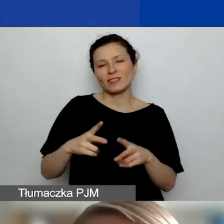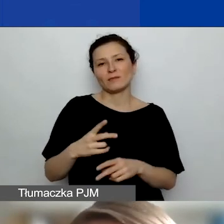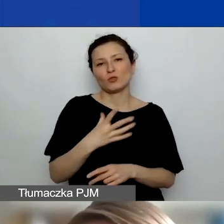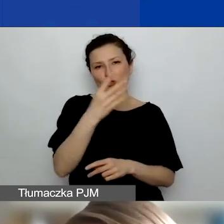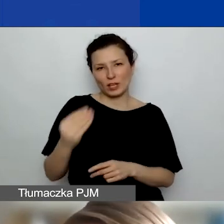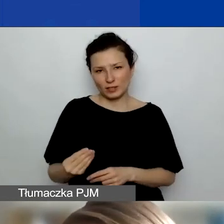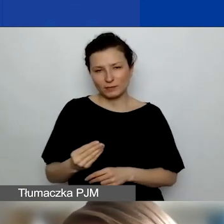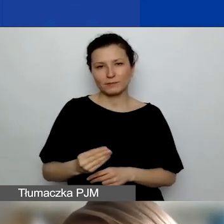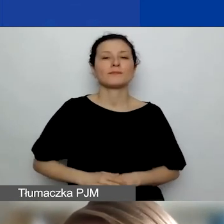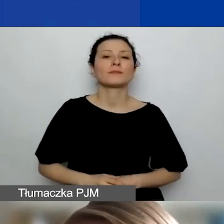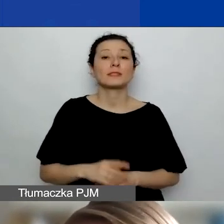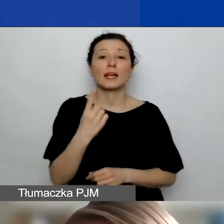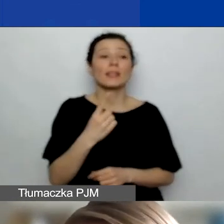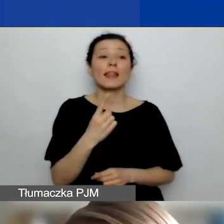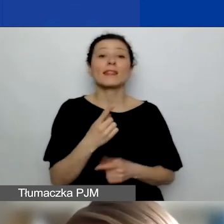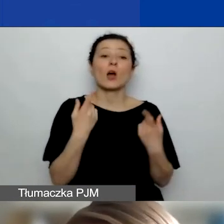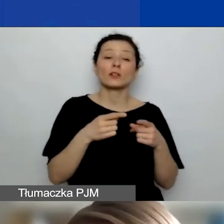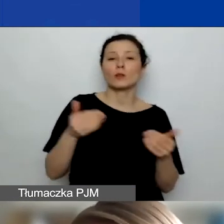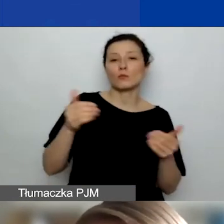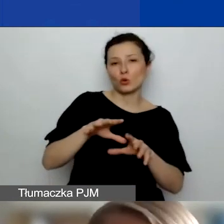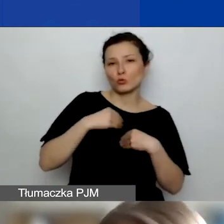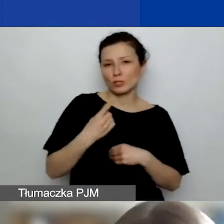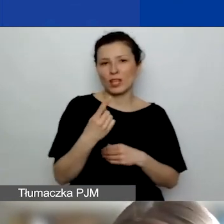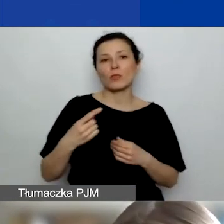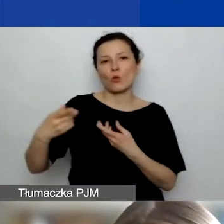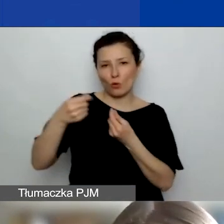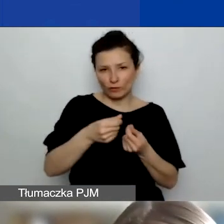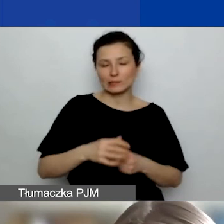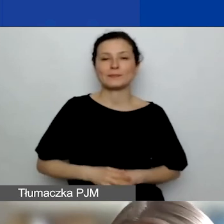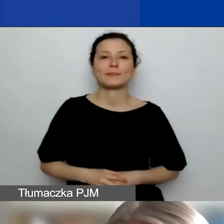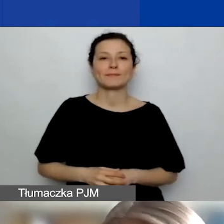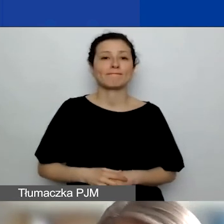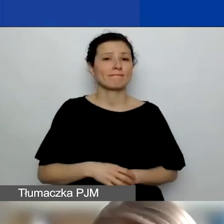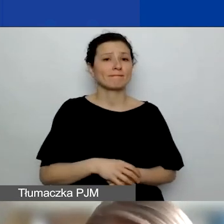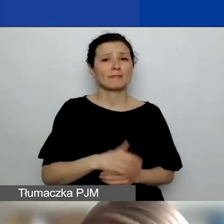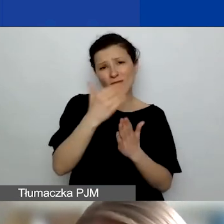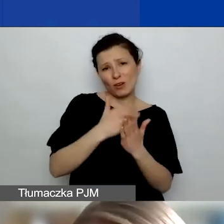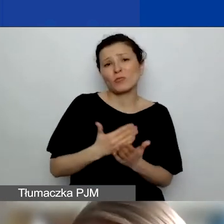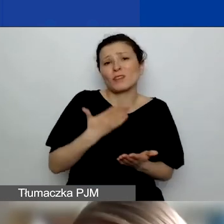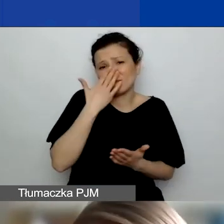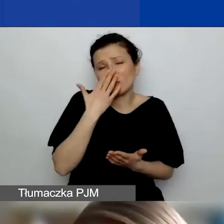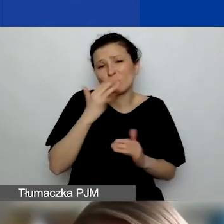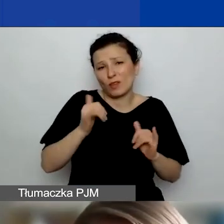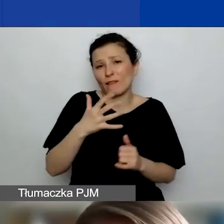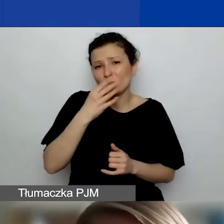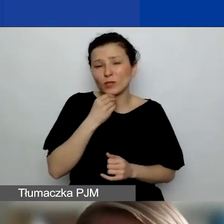Jeden podmiot może uzyskać jedno takie dofinansowanie. Ale warunki są, jakie są, wiadomo. Natomiast w tej chwili